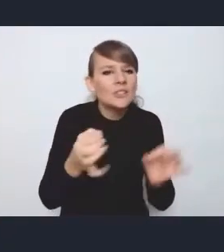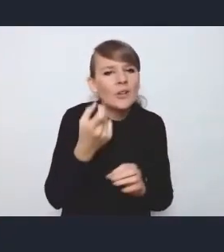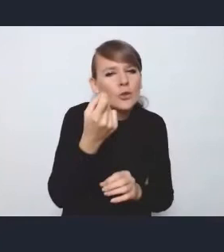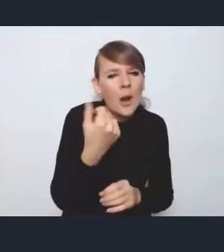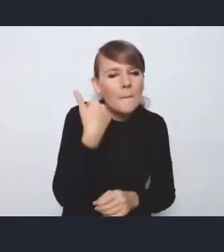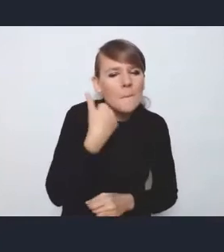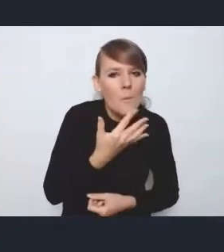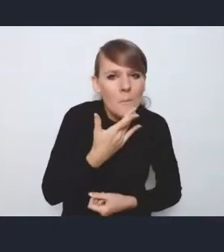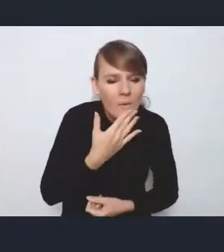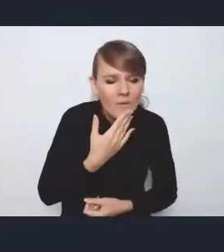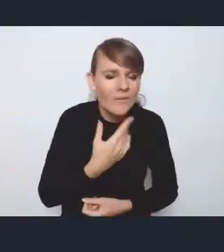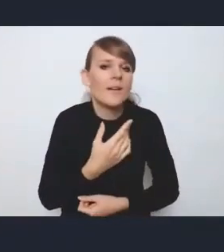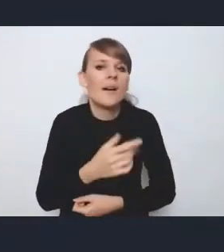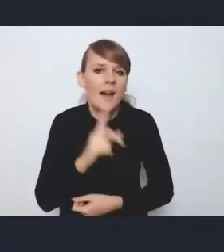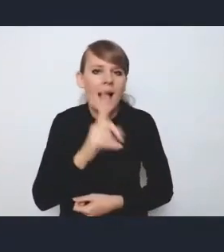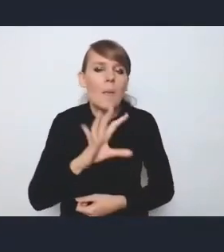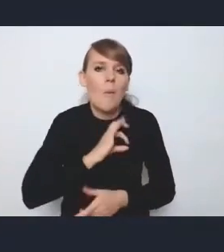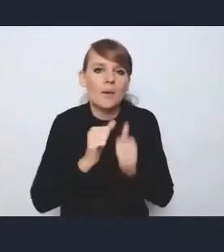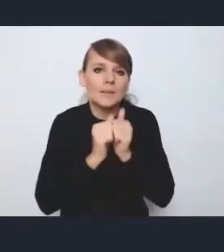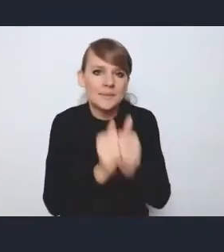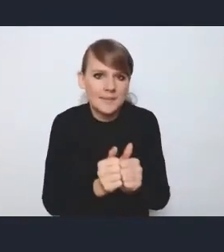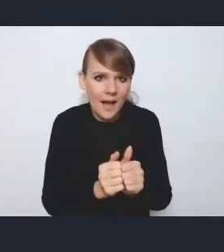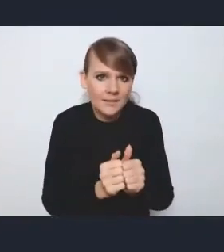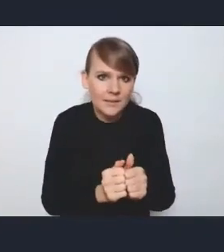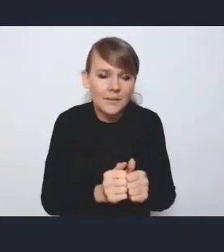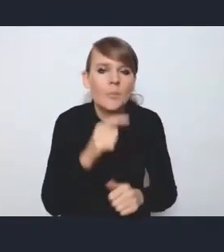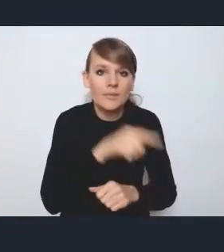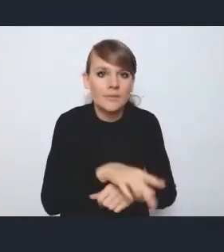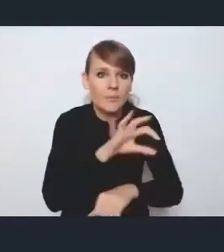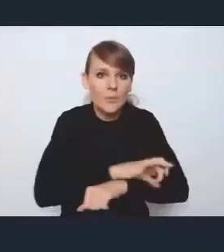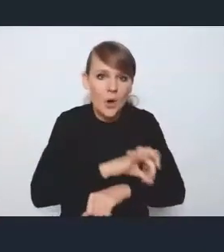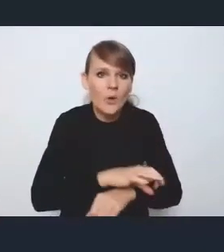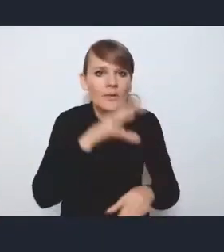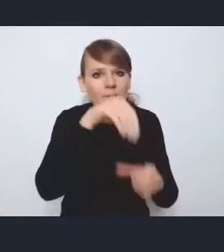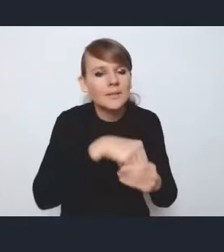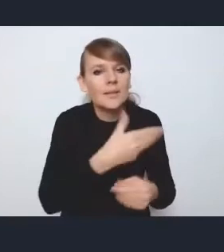natomiast moim zdaniem, jeśli chodzi o sam projekt, nie jest on należycie wyeksponowany,